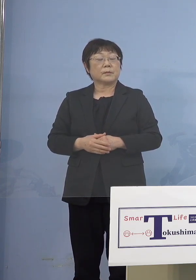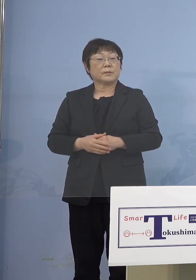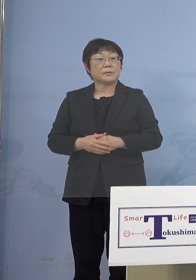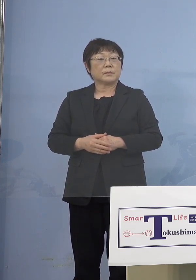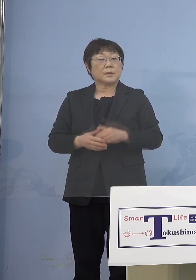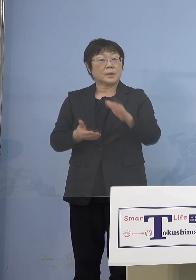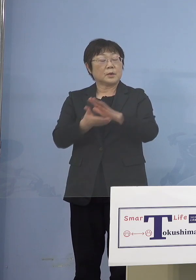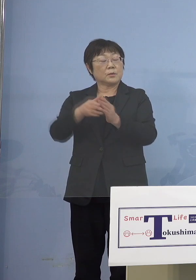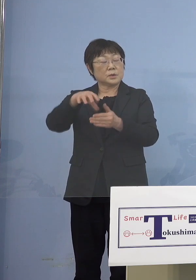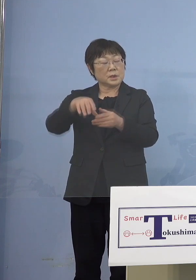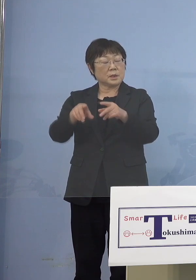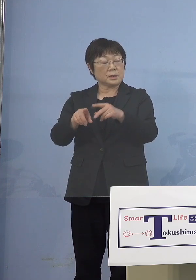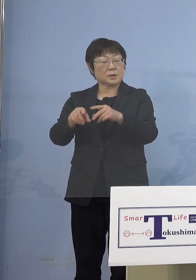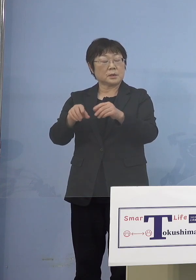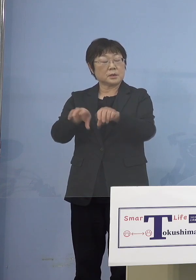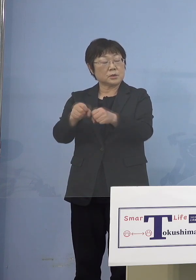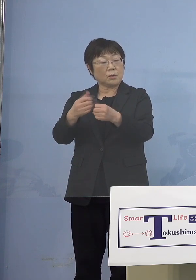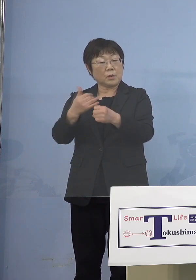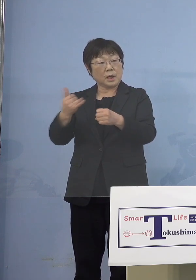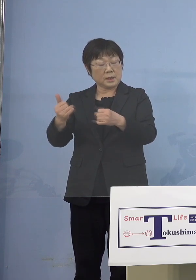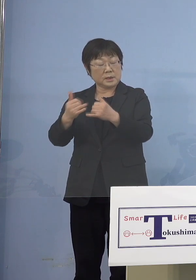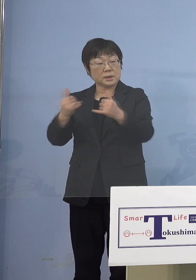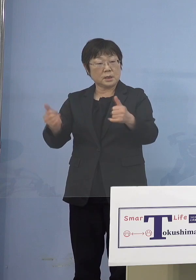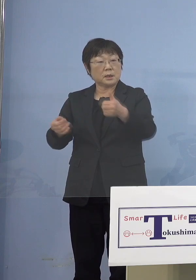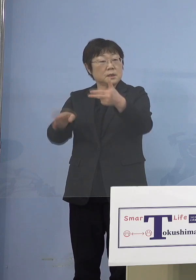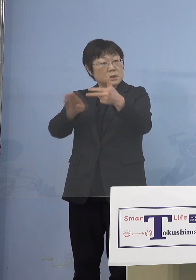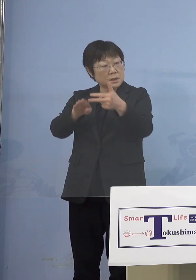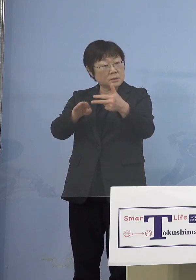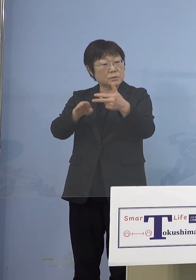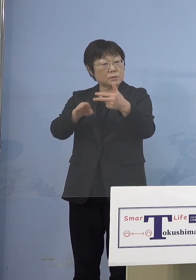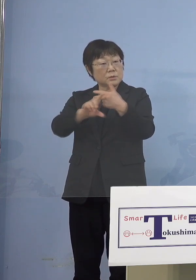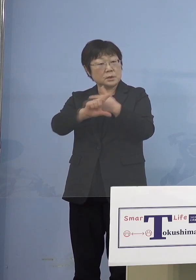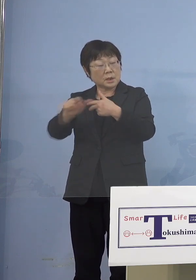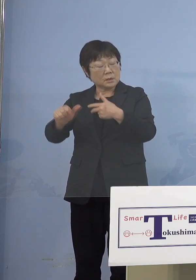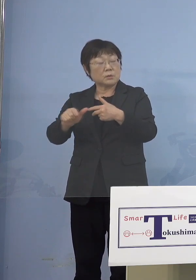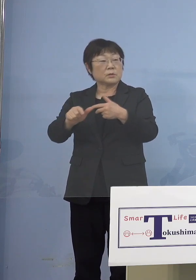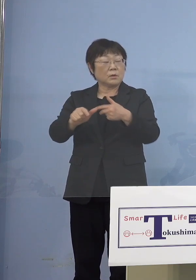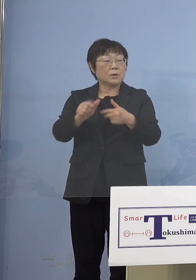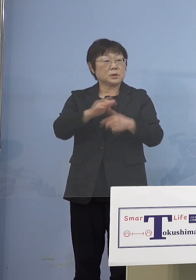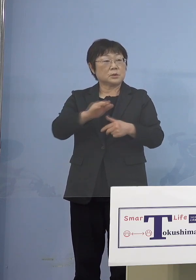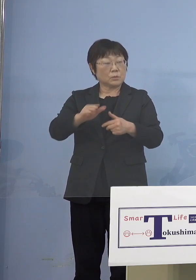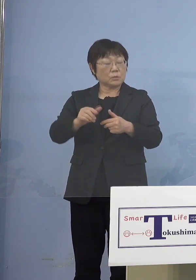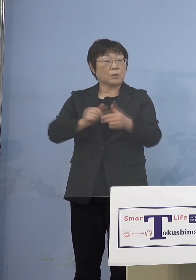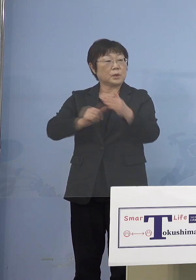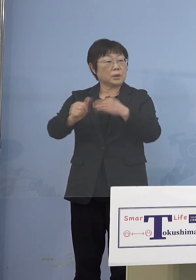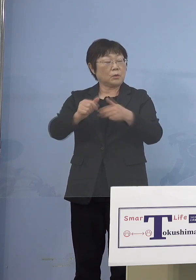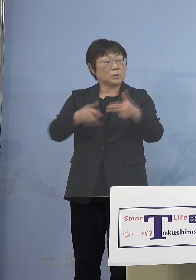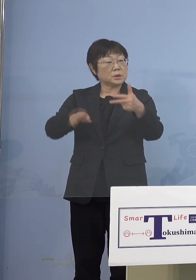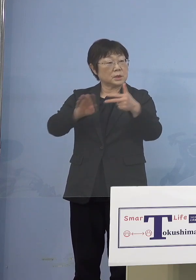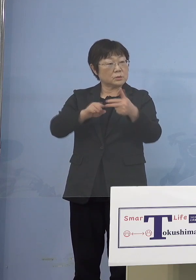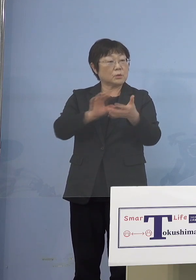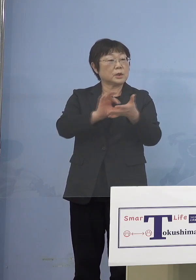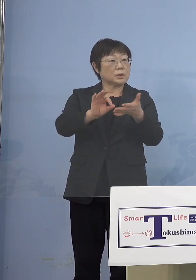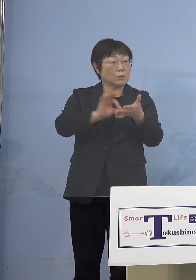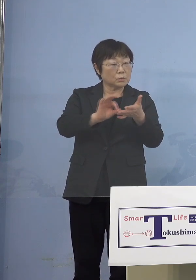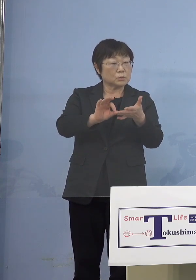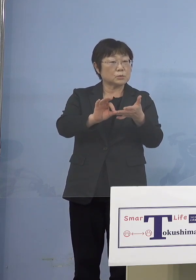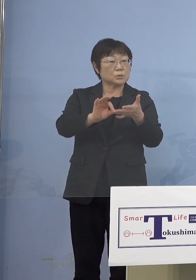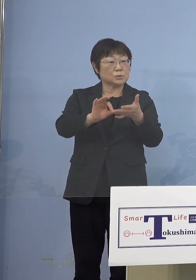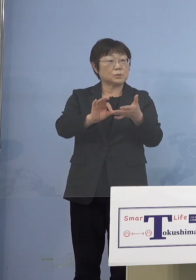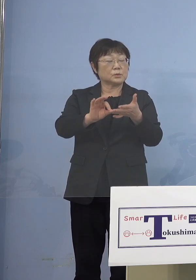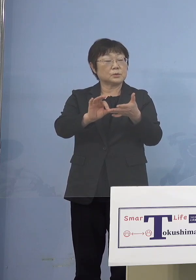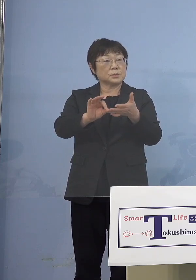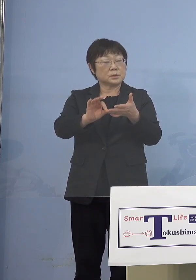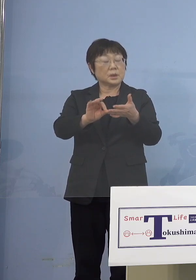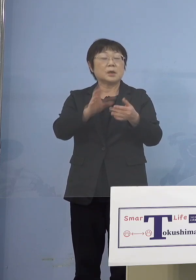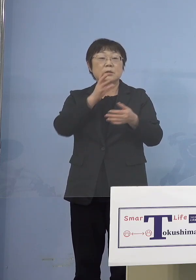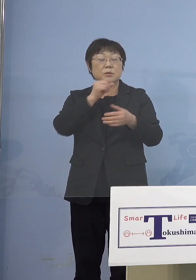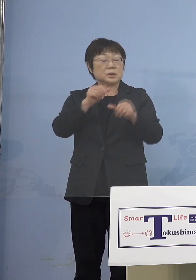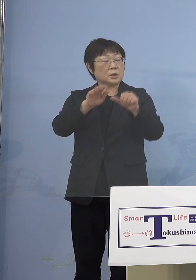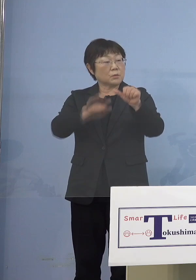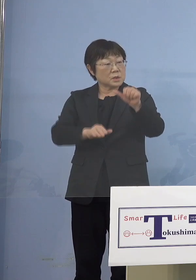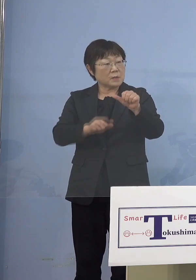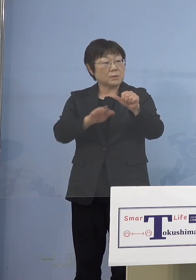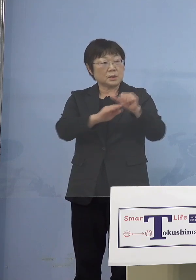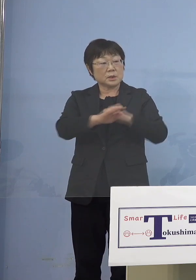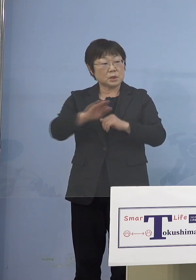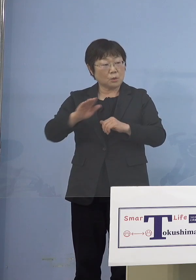障がい児施設などの児童等利用施設を 利用する、使用する5歳未満の児童の同居